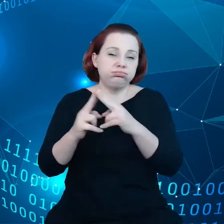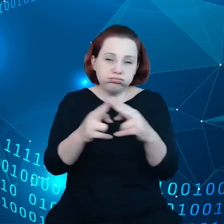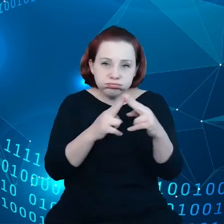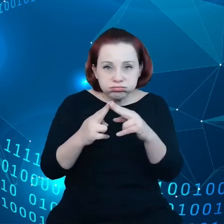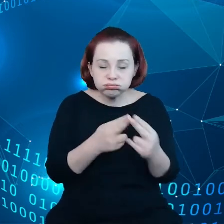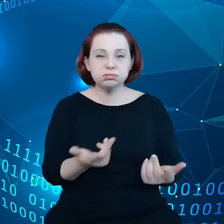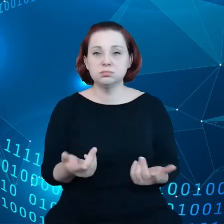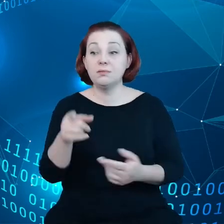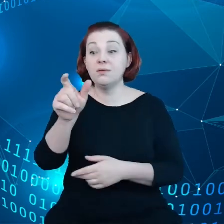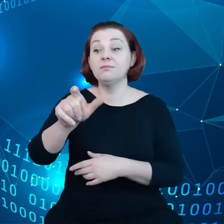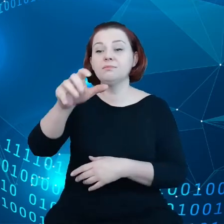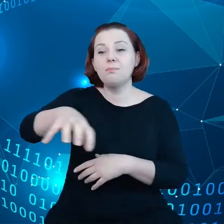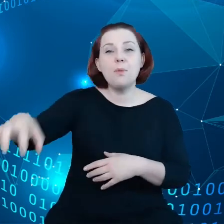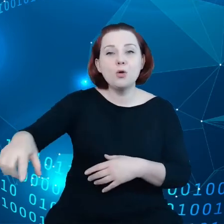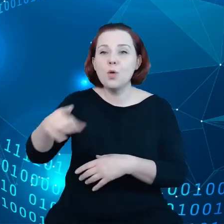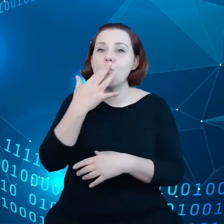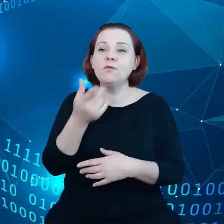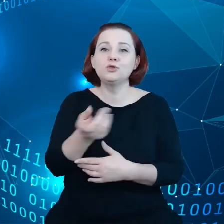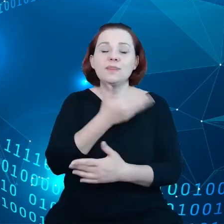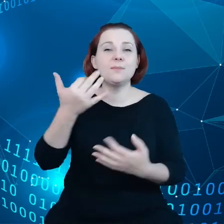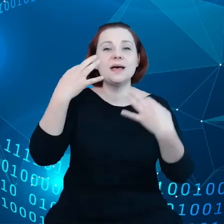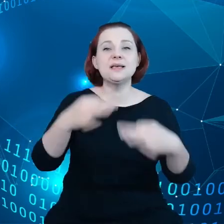mówią też, że w zasadzie nie istnieje swoboda umów dla małych firm.